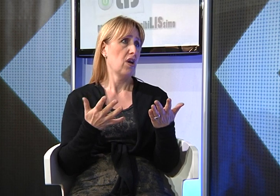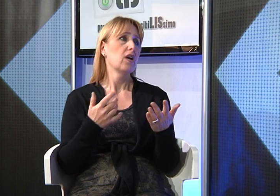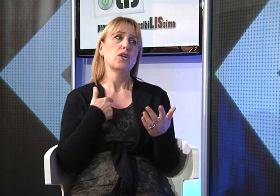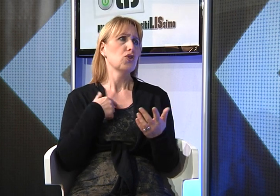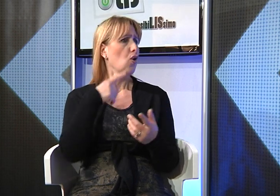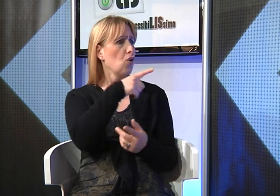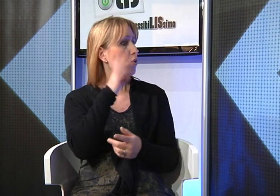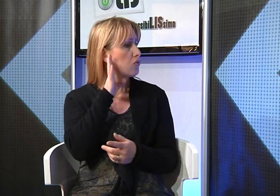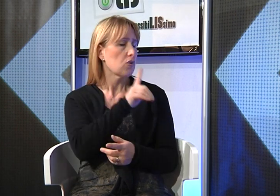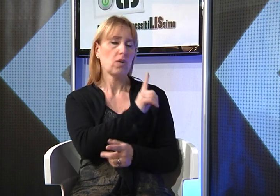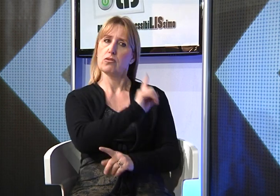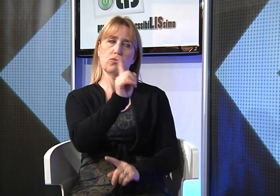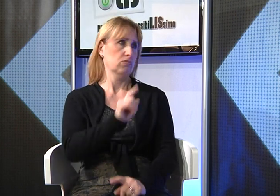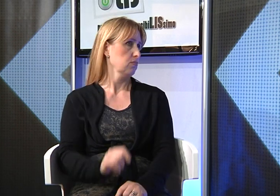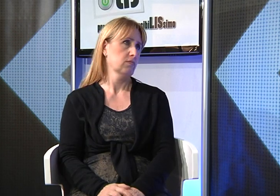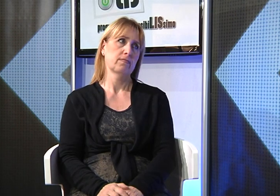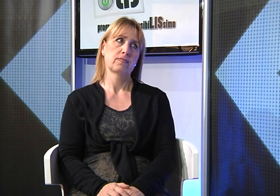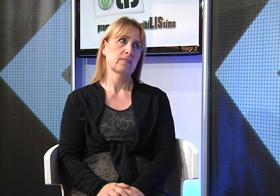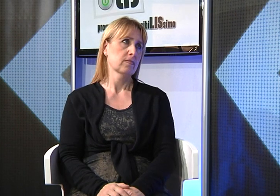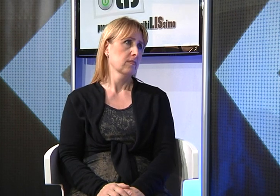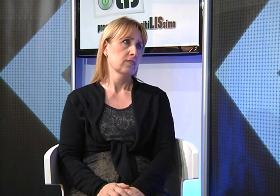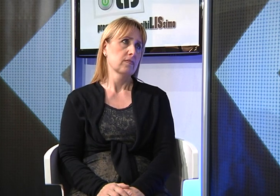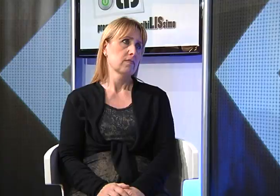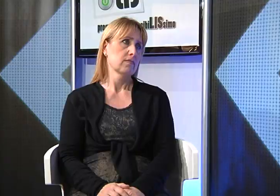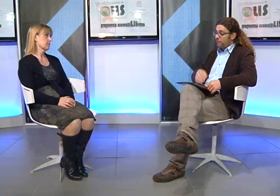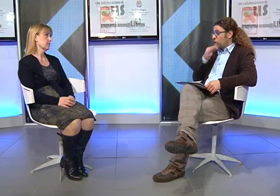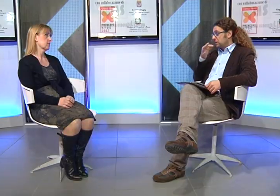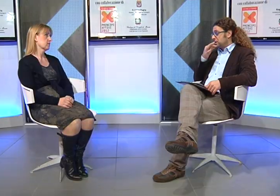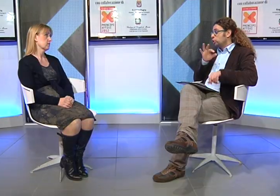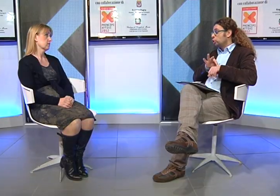ad articolare le parole a parlare... io non li ho ascoltati.